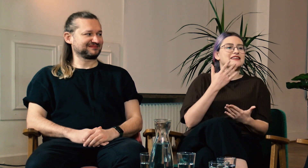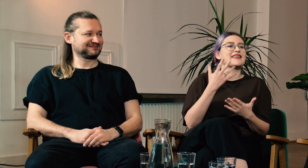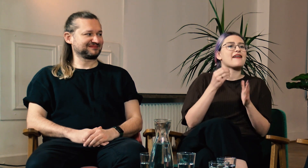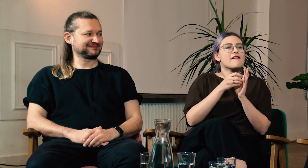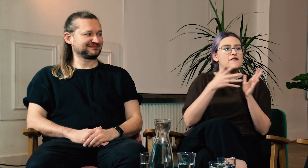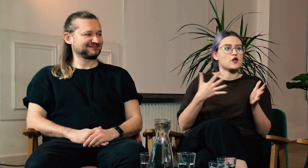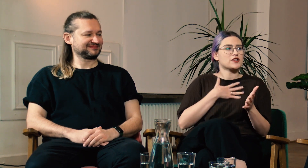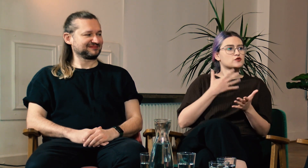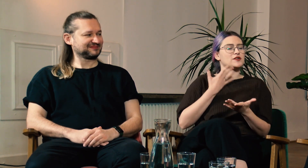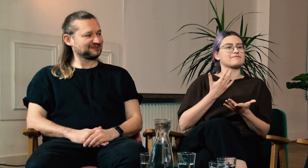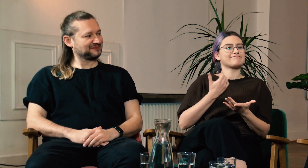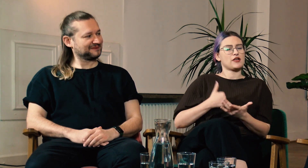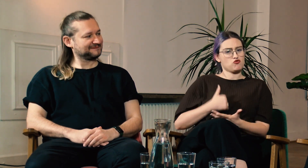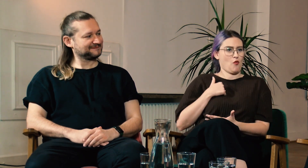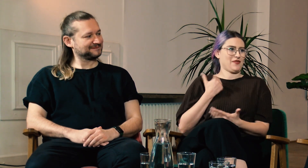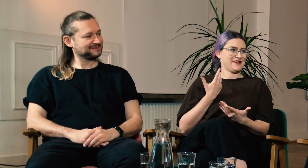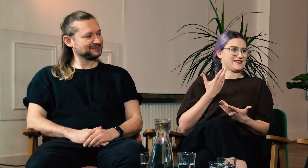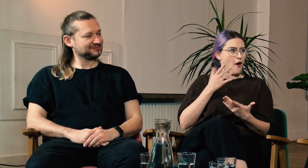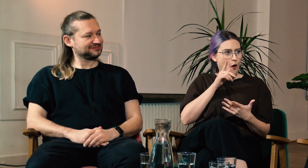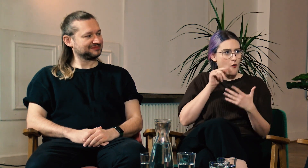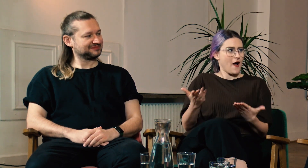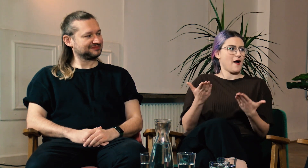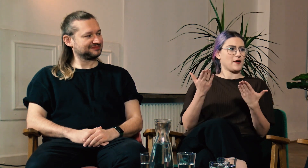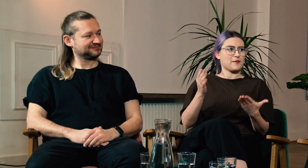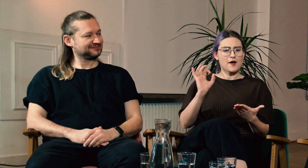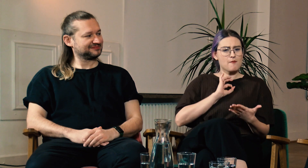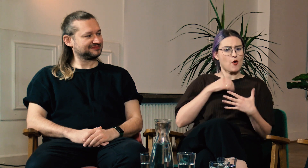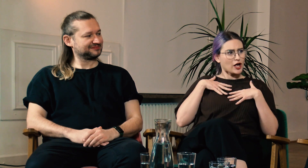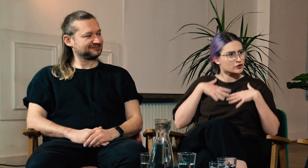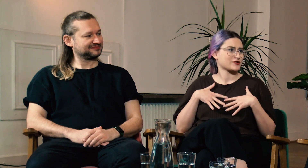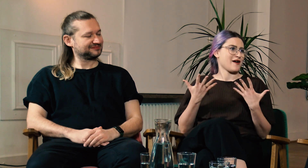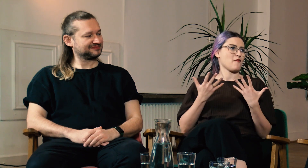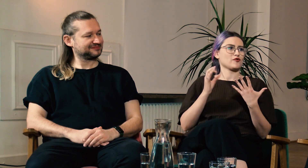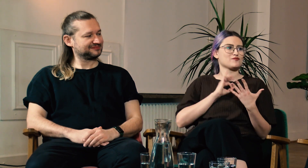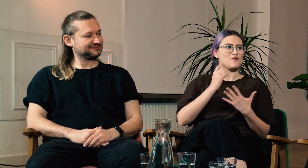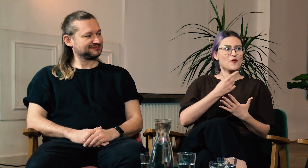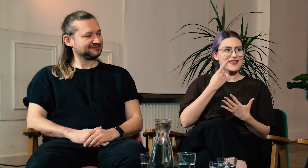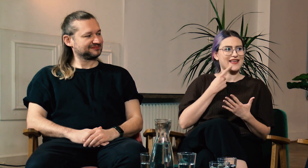Oboje mówiliście, że dzięki filologii czujecie się dumni ze swojej tożsamości, ze swojego języka.